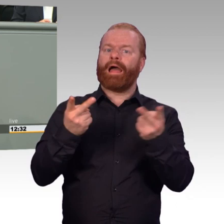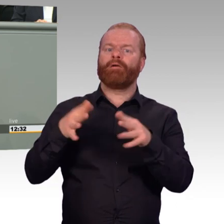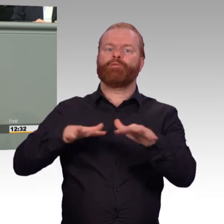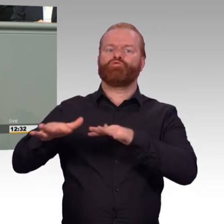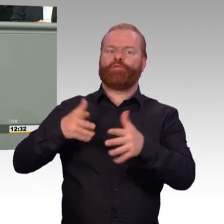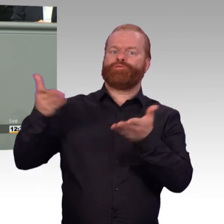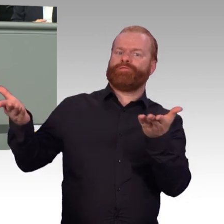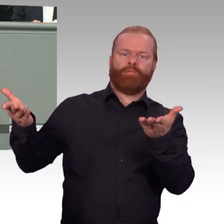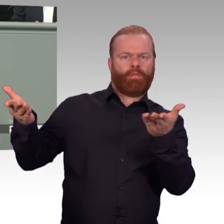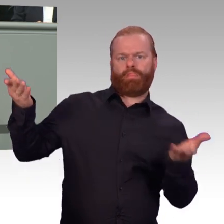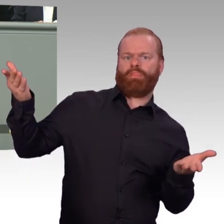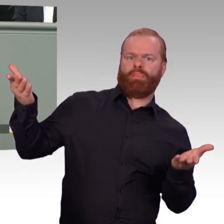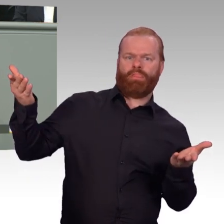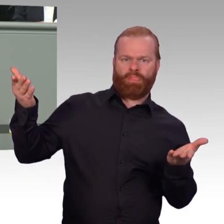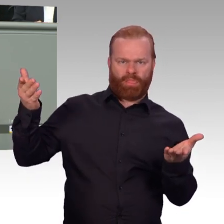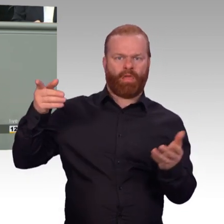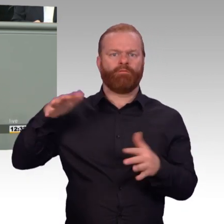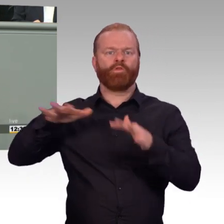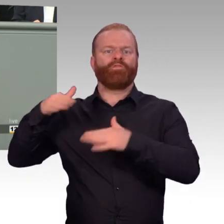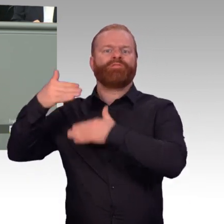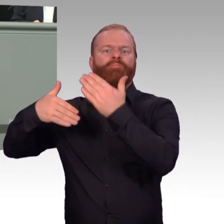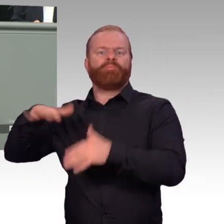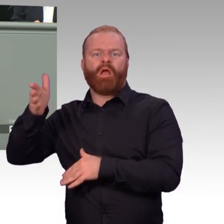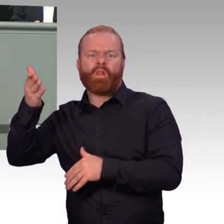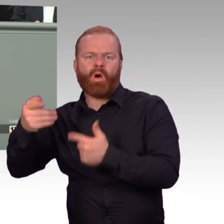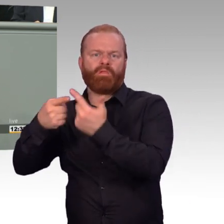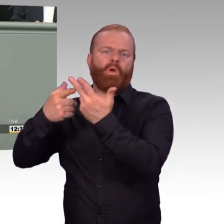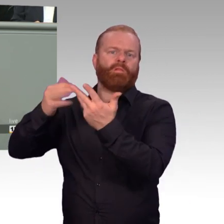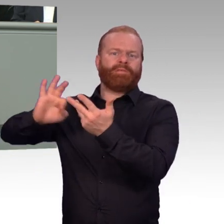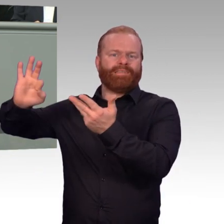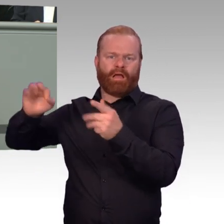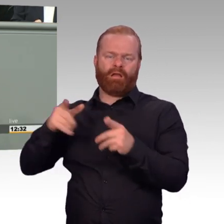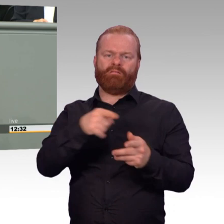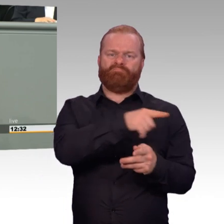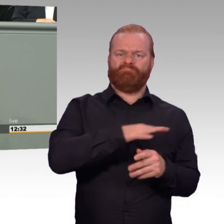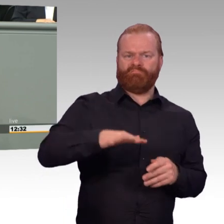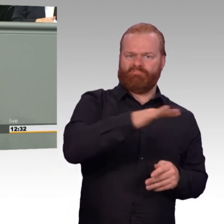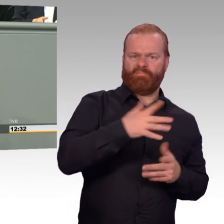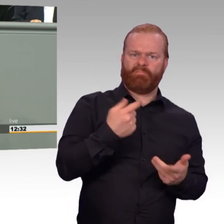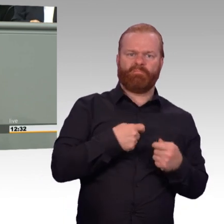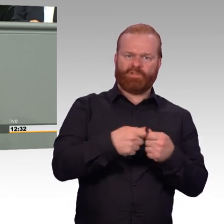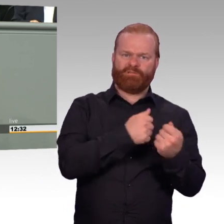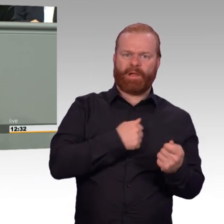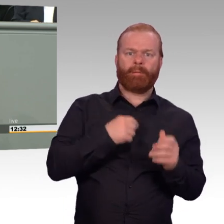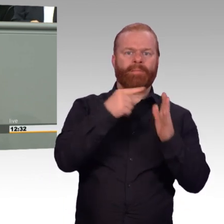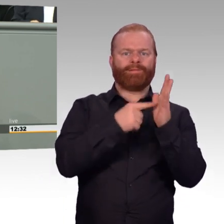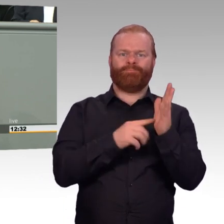die Öffnung der Berufssoldatenlaufbahn für Unteroffiziere und Stabsoffiziere oder eine verbesserte Einsatzversorgung.